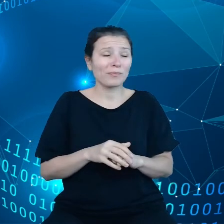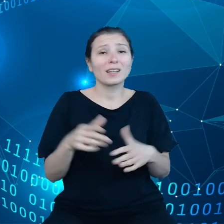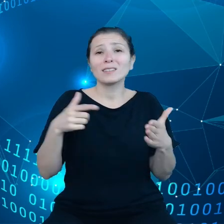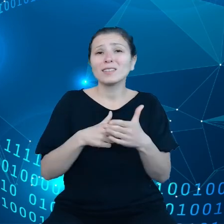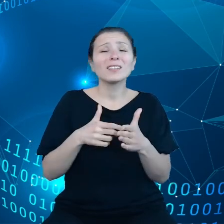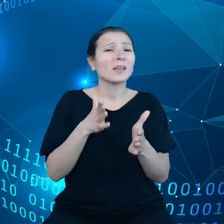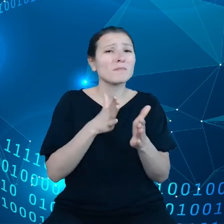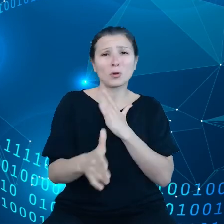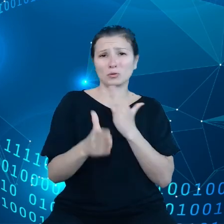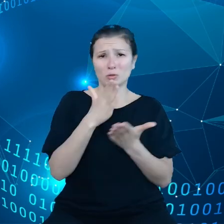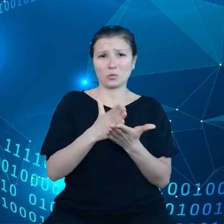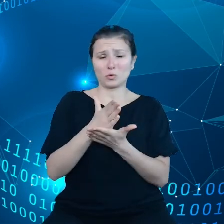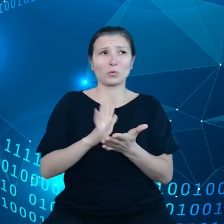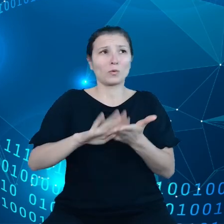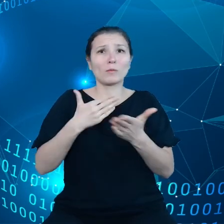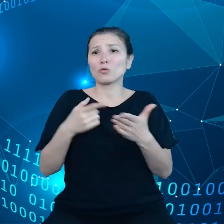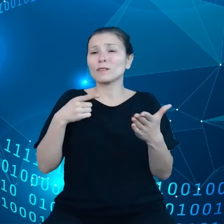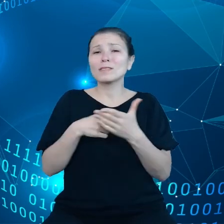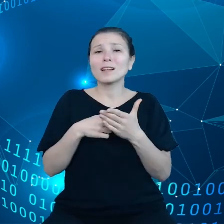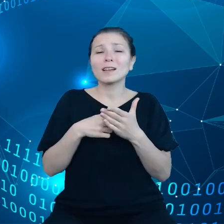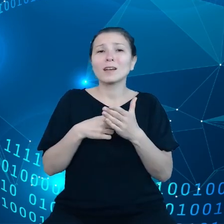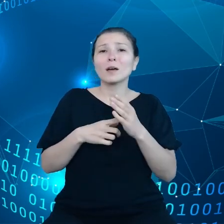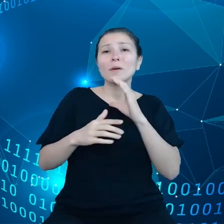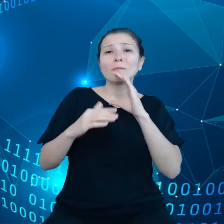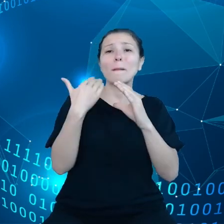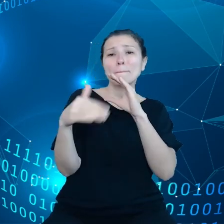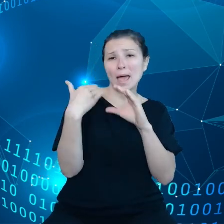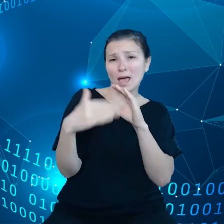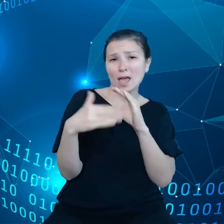żeby komunikować się pocztą elektroniczną czy też magazynować pliki.